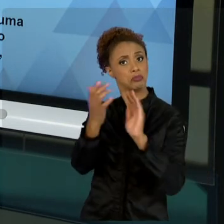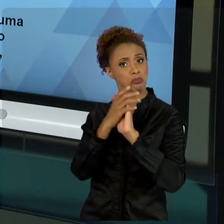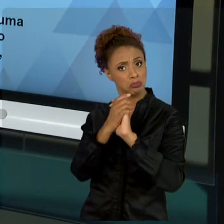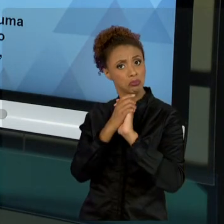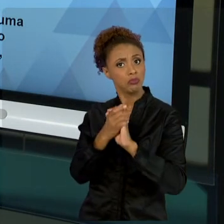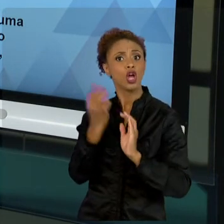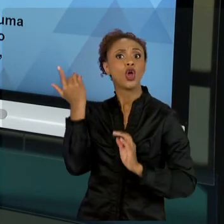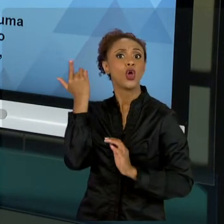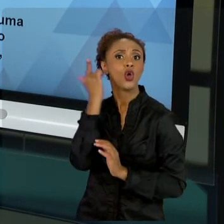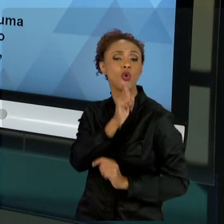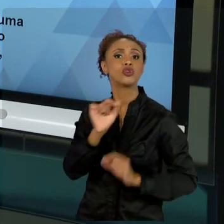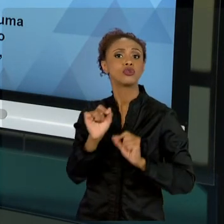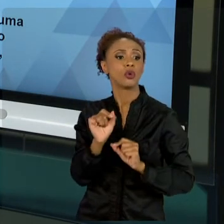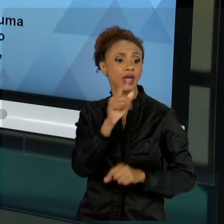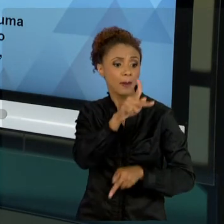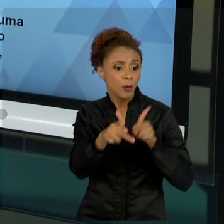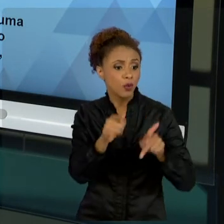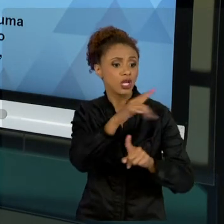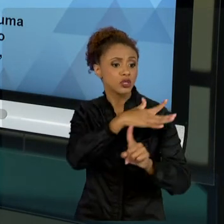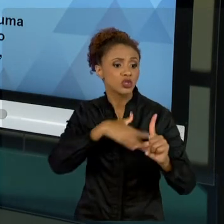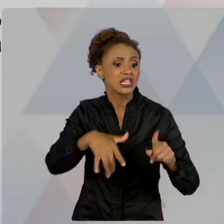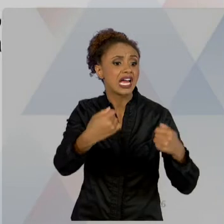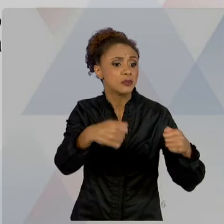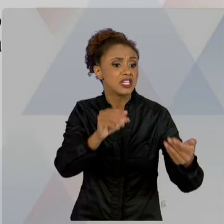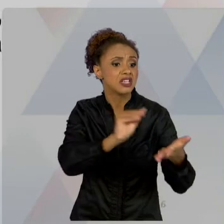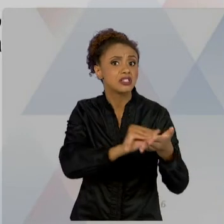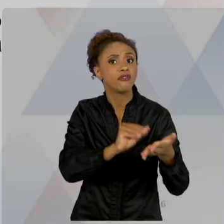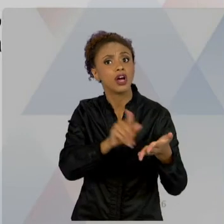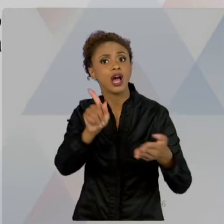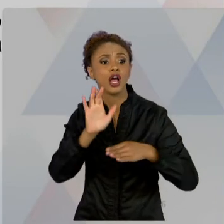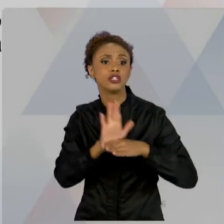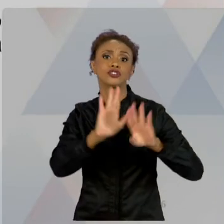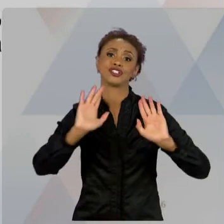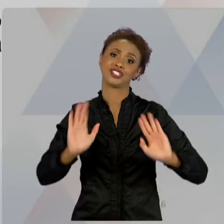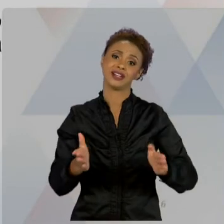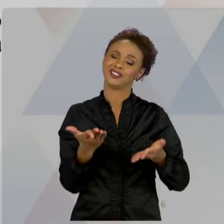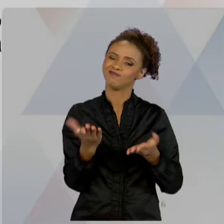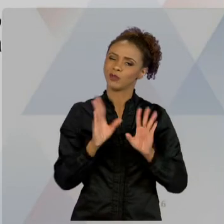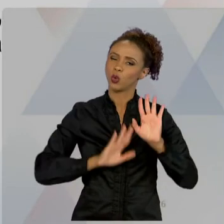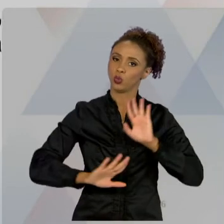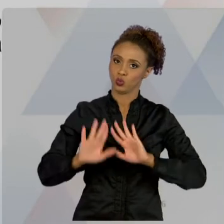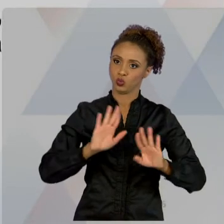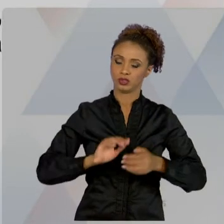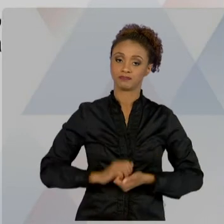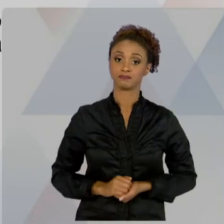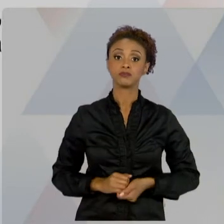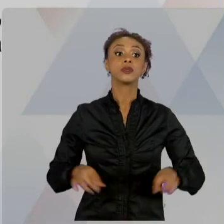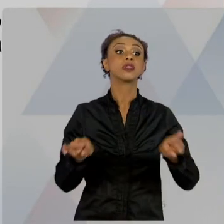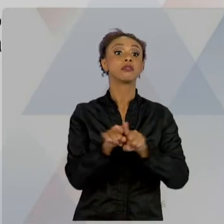ATENÇÃO QUANTO A ISSO. CONHECER A RESPONSABILIDADE ÉTICA. NÃO SE TRATA DE UMA AULA